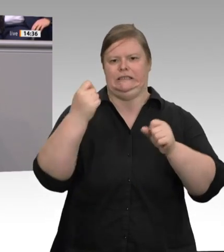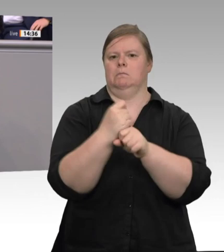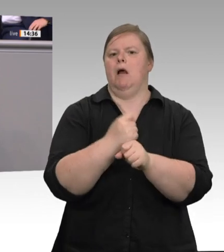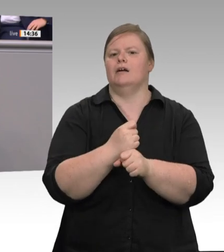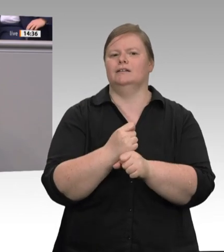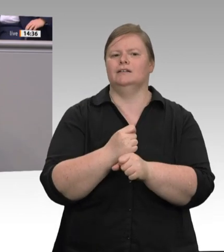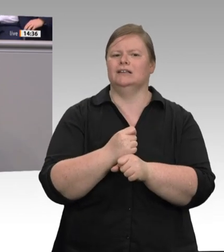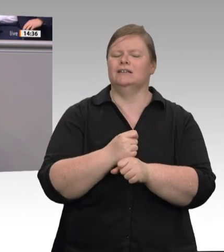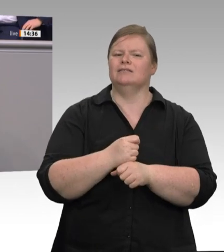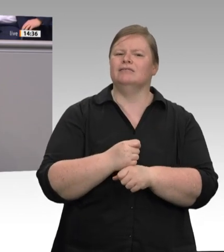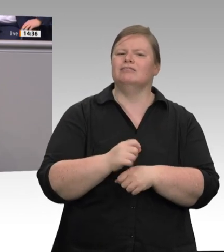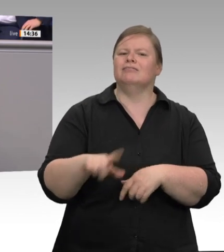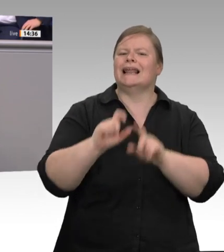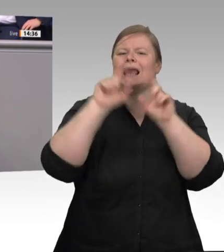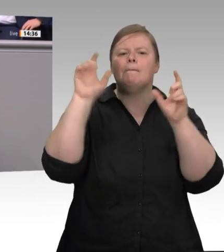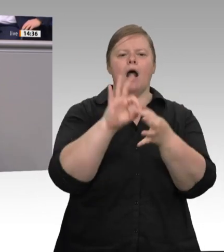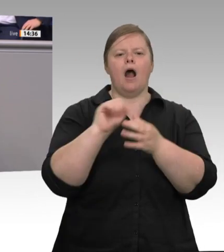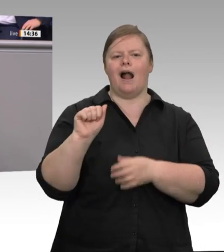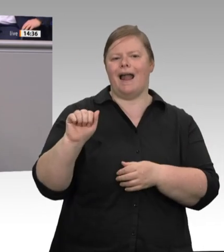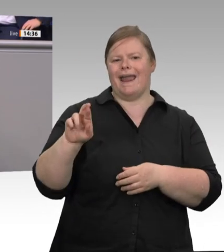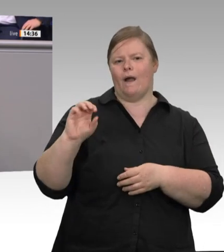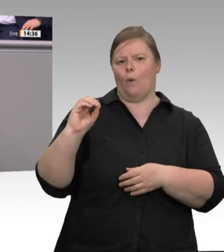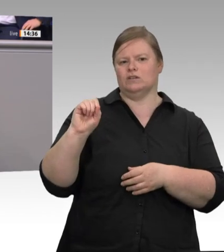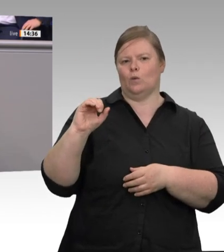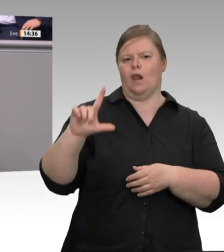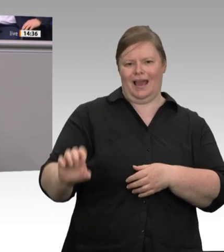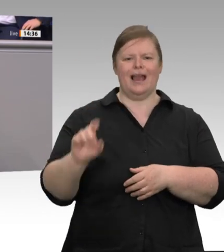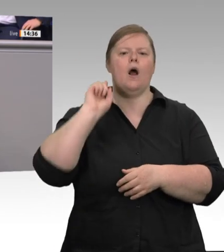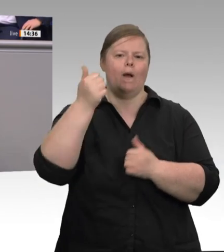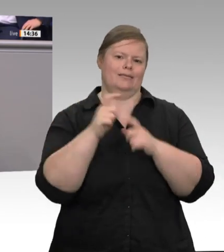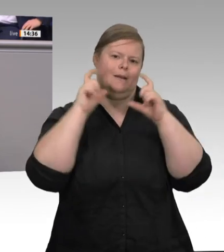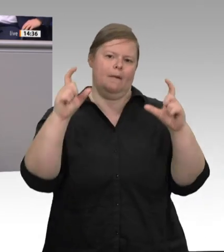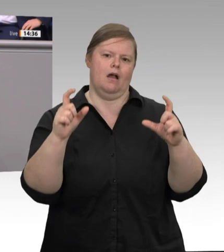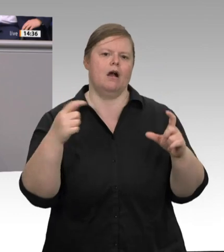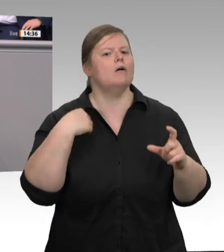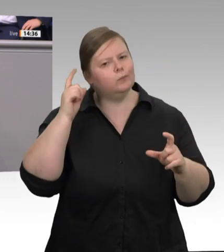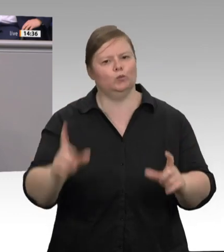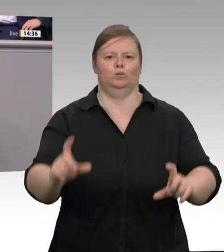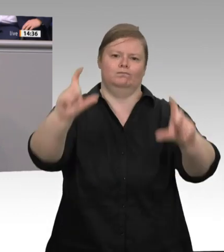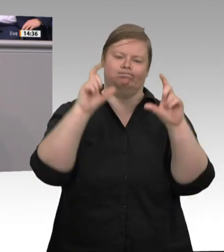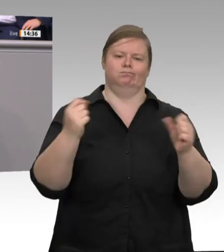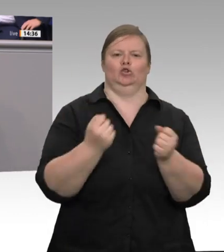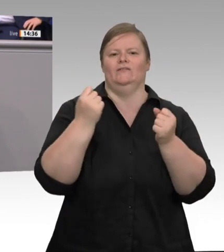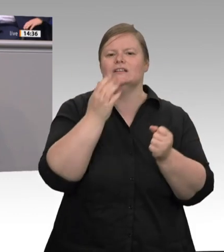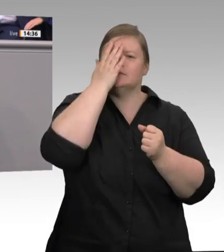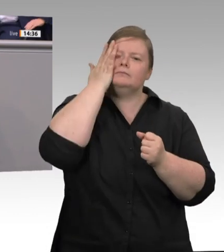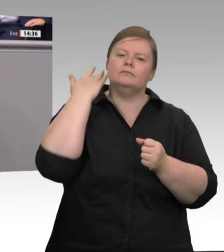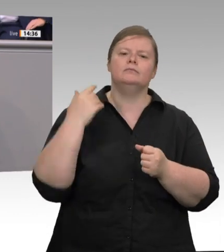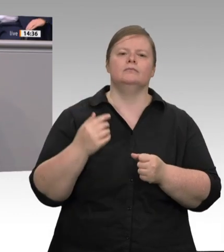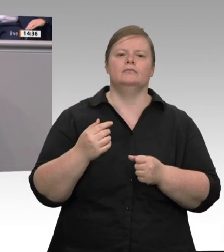von Müller Fleisch berichtet – von Subunternehmen umworben, regulär Beschäftigte zu entlassen